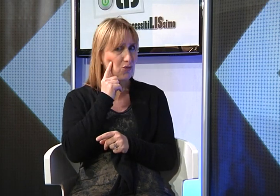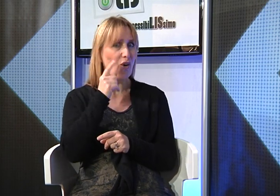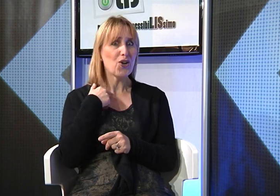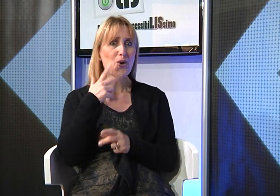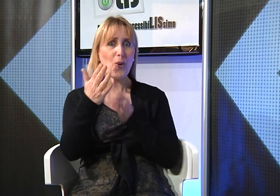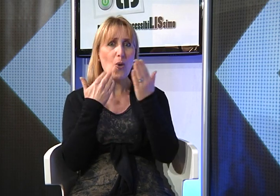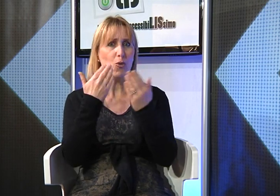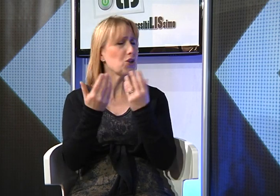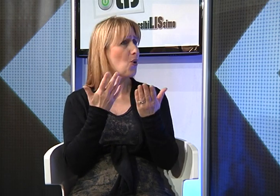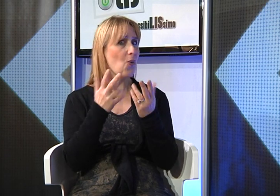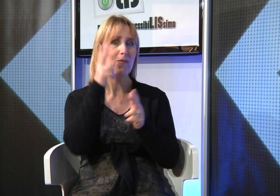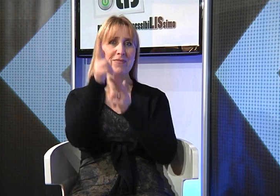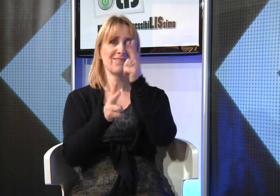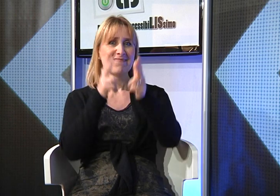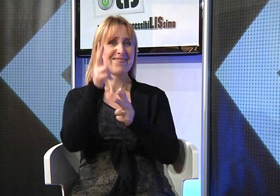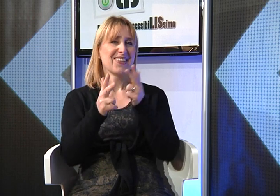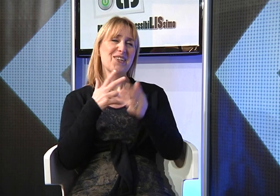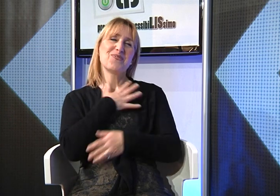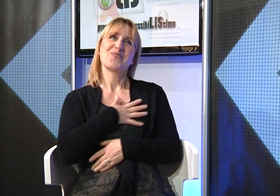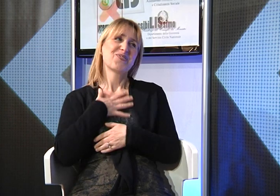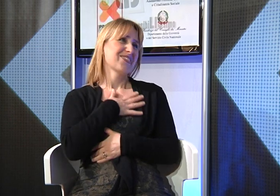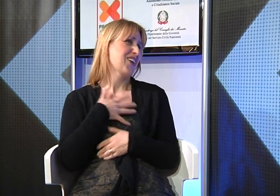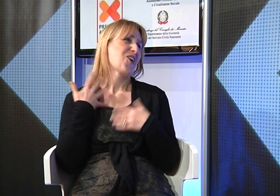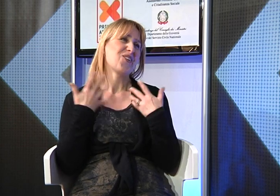la Lingua dei Segni posso comunicare con lui tranquillamente.